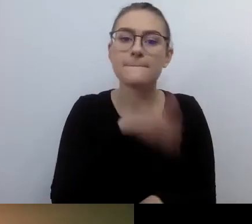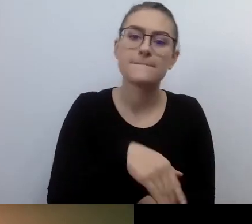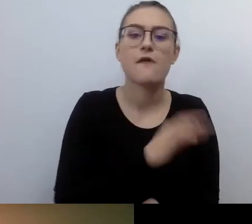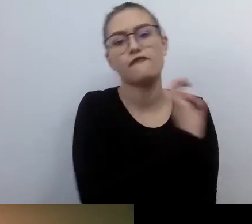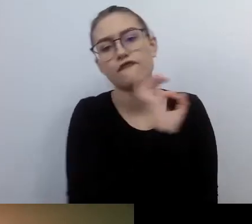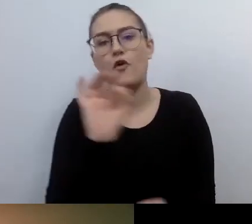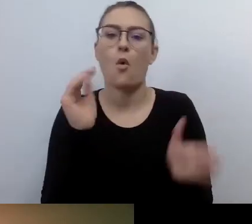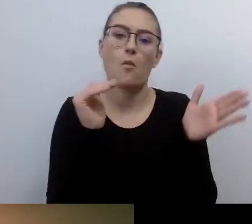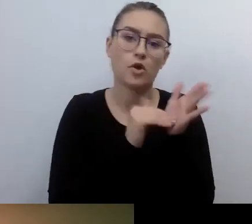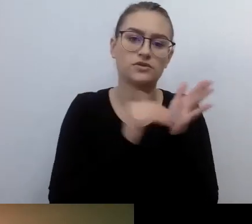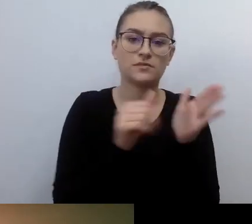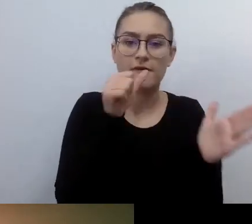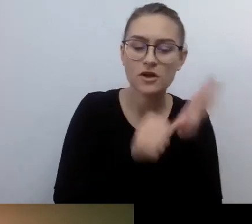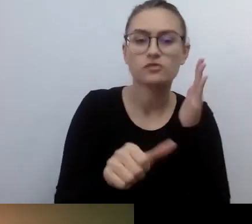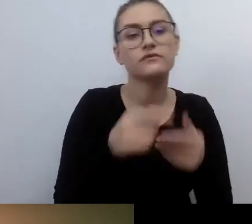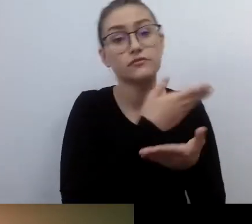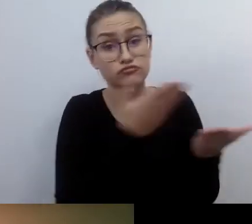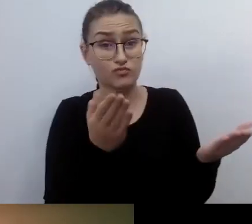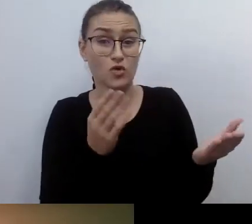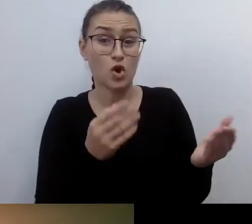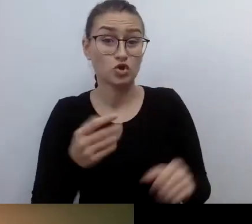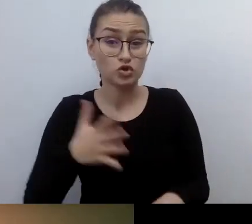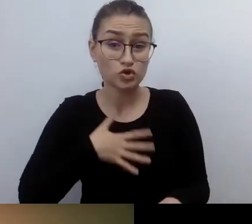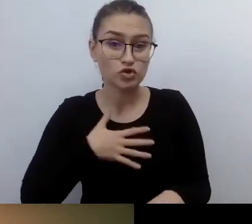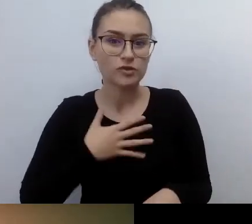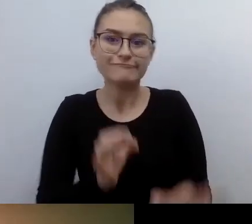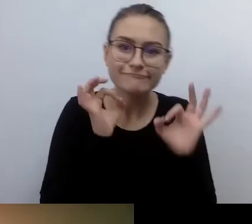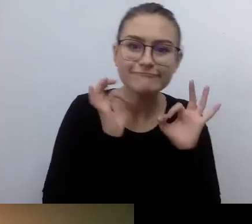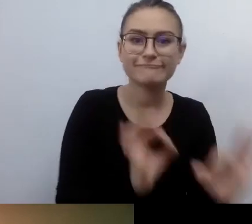będą się czuły u siebie w domu, usatysfakcjonowane odbiorczo.